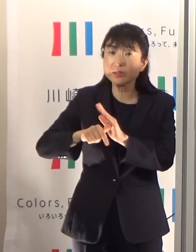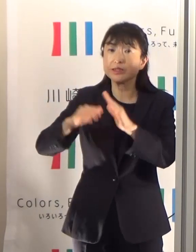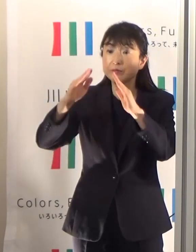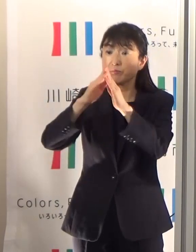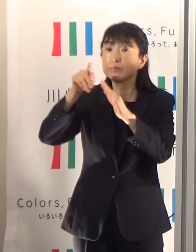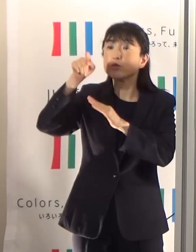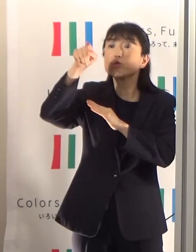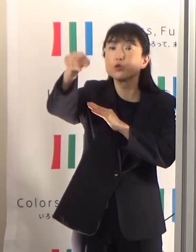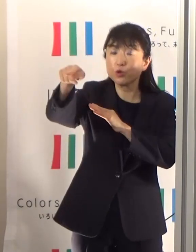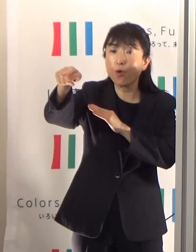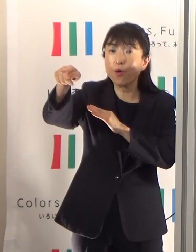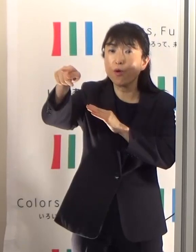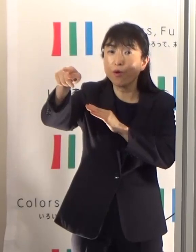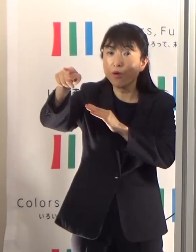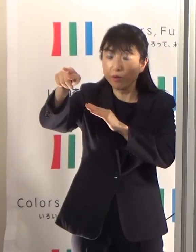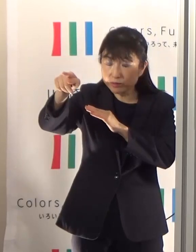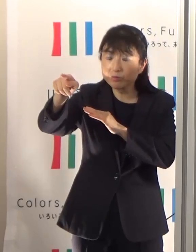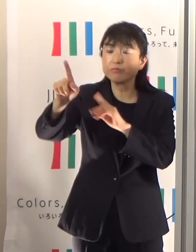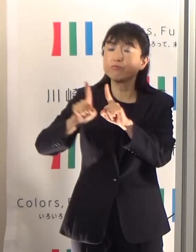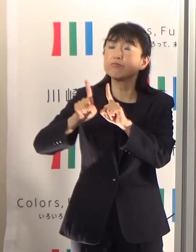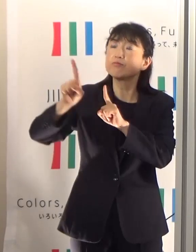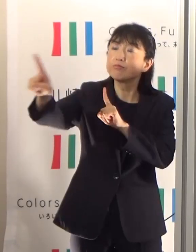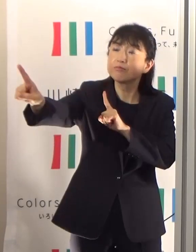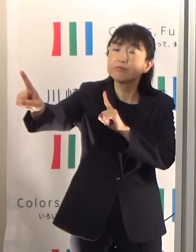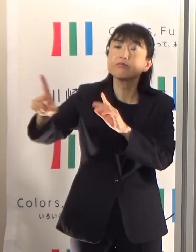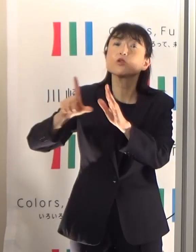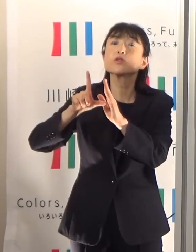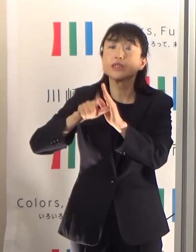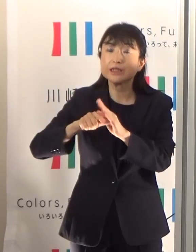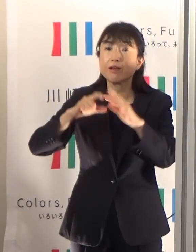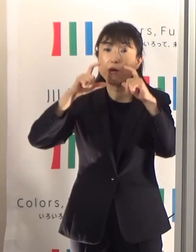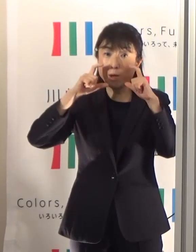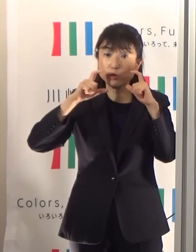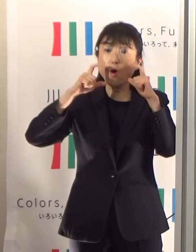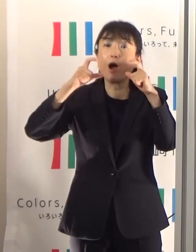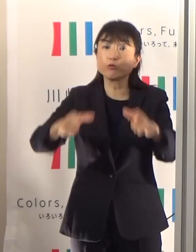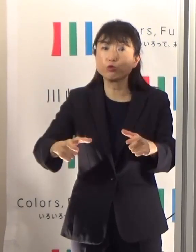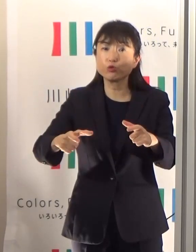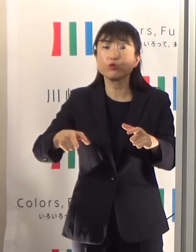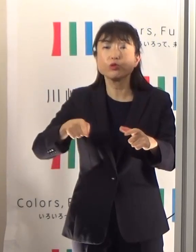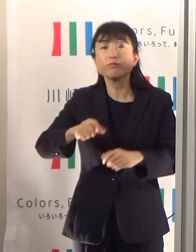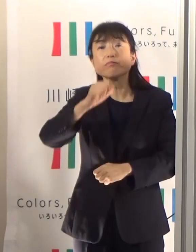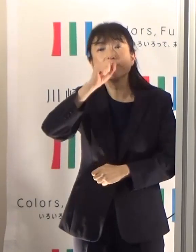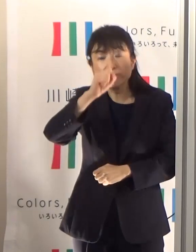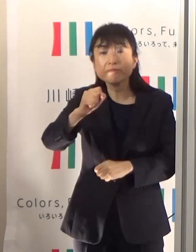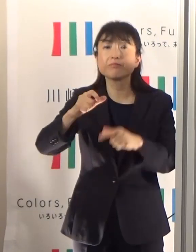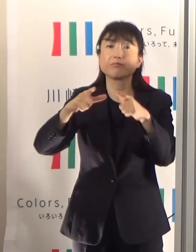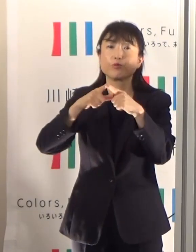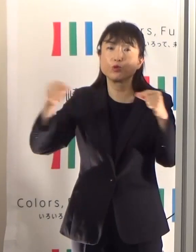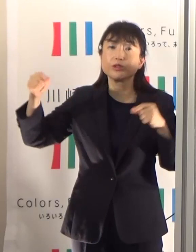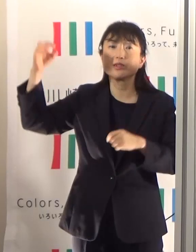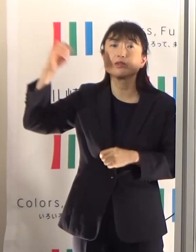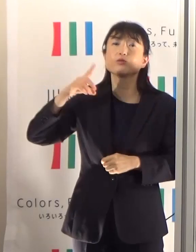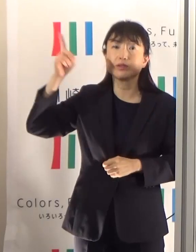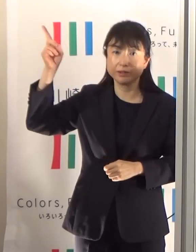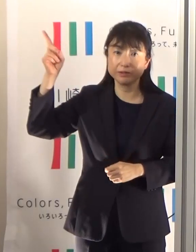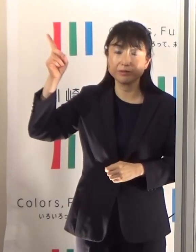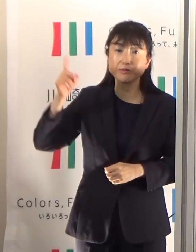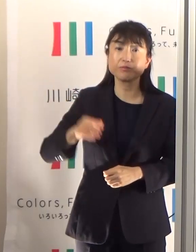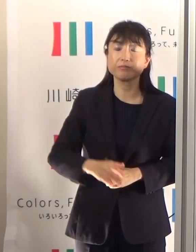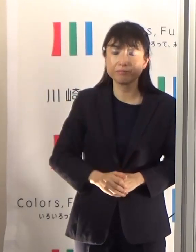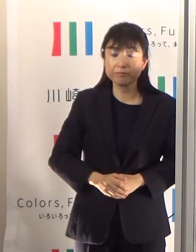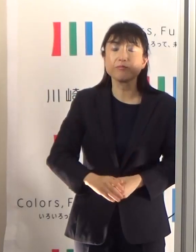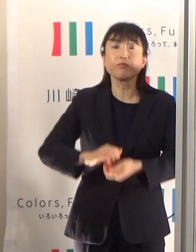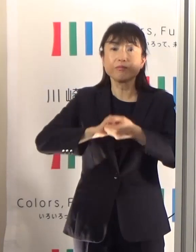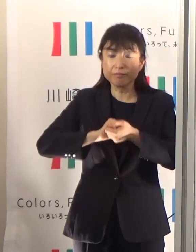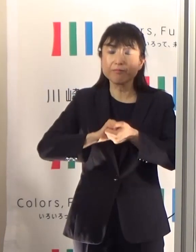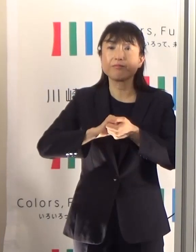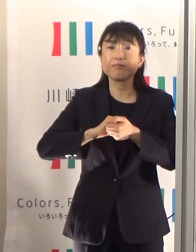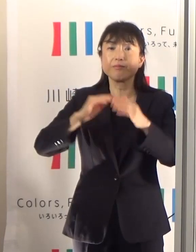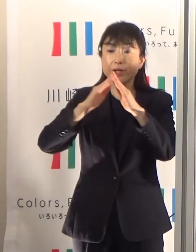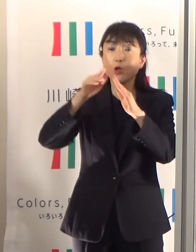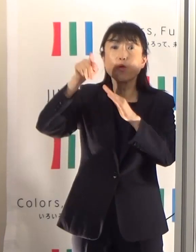マスクをむしろ外していただくことを推奨していますので、是非これを基準にしていただきたい思っています